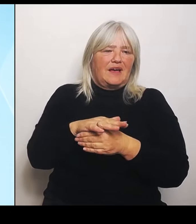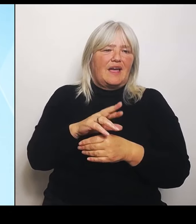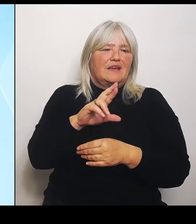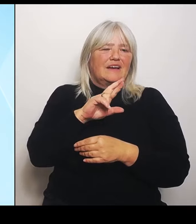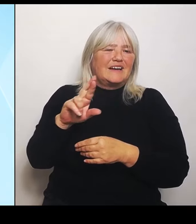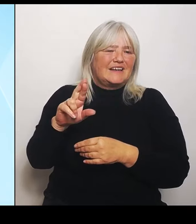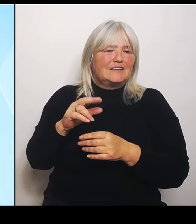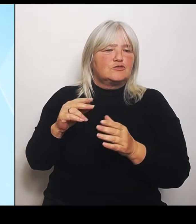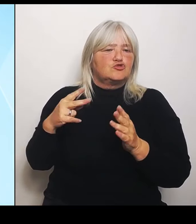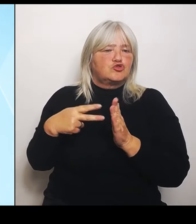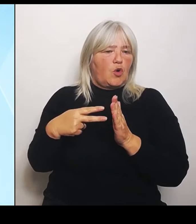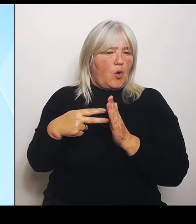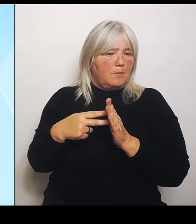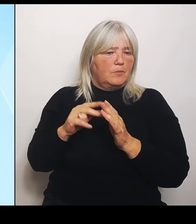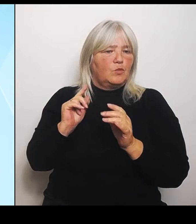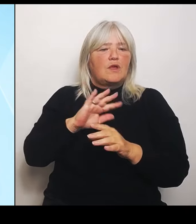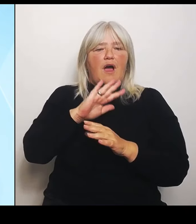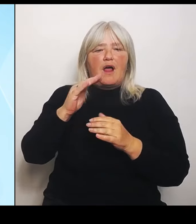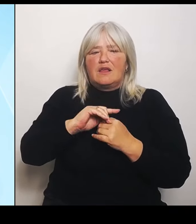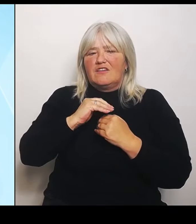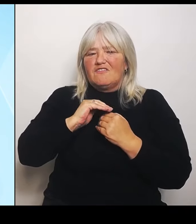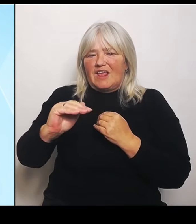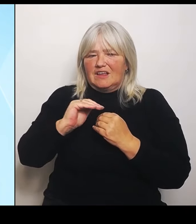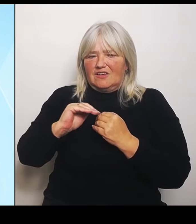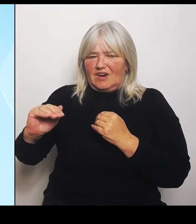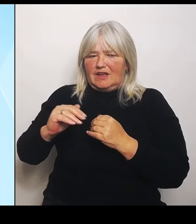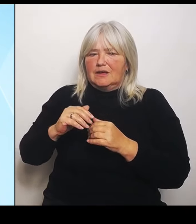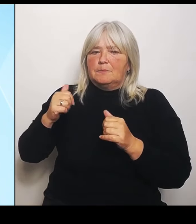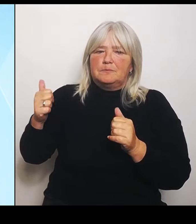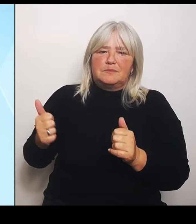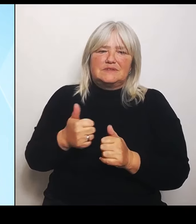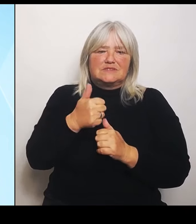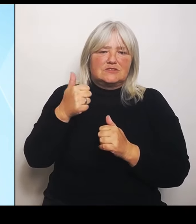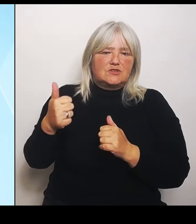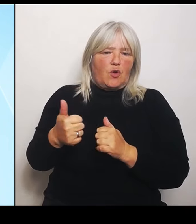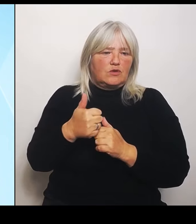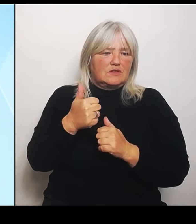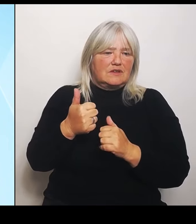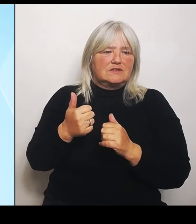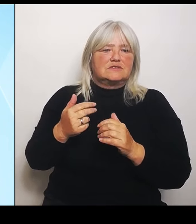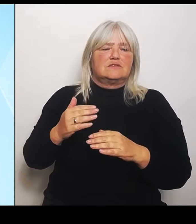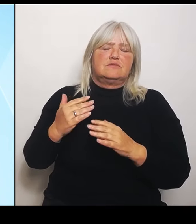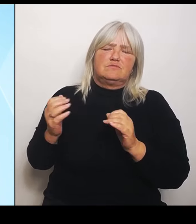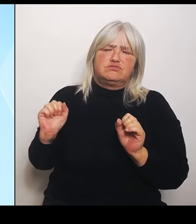besonders in besonders hohem Schadensausmaß betroffen sind.